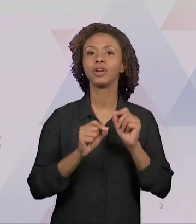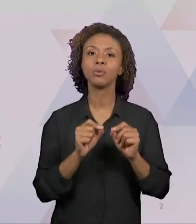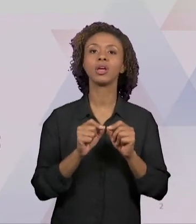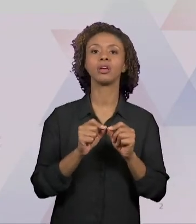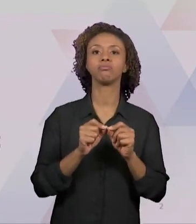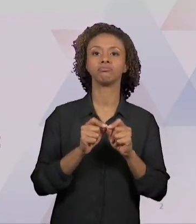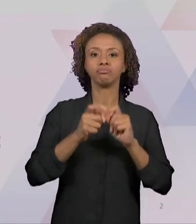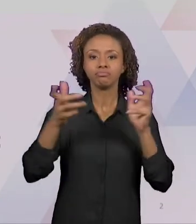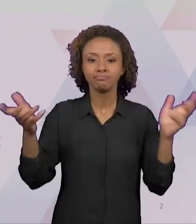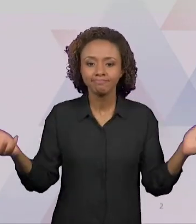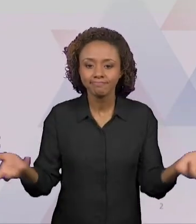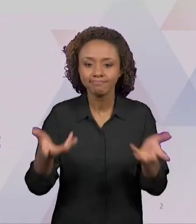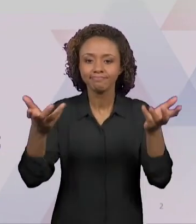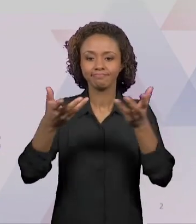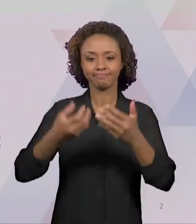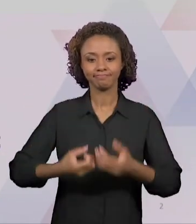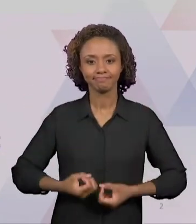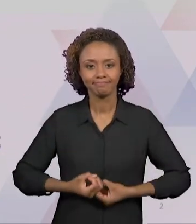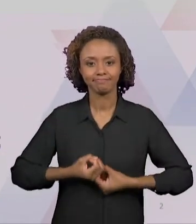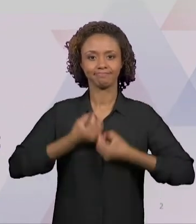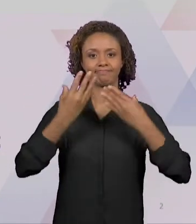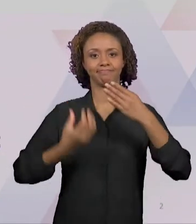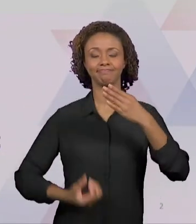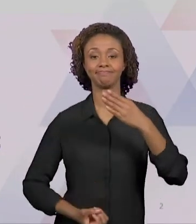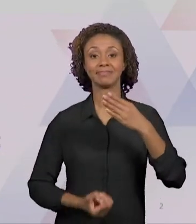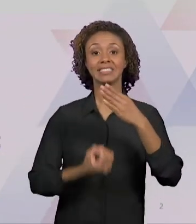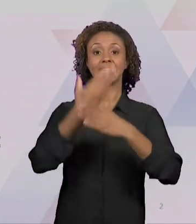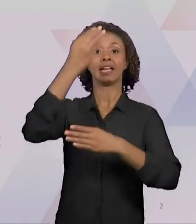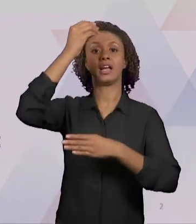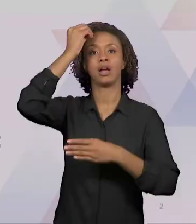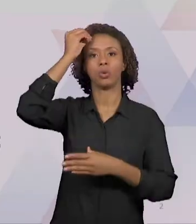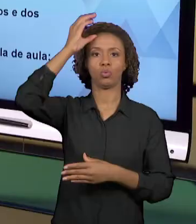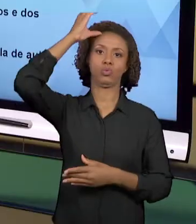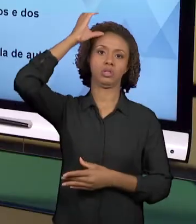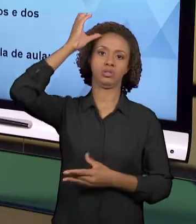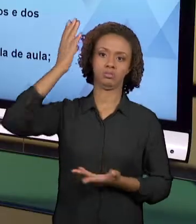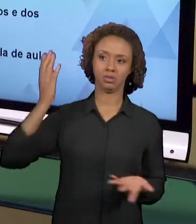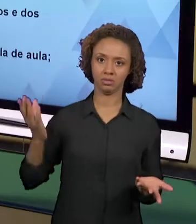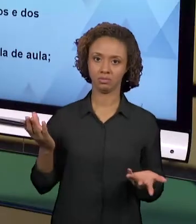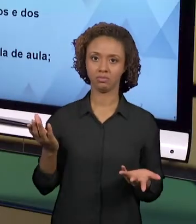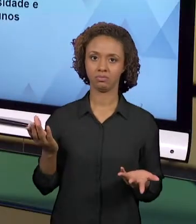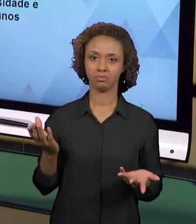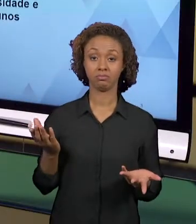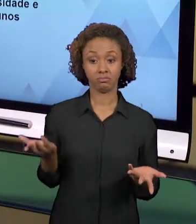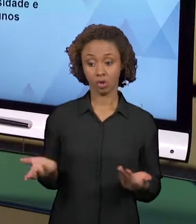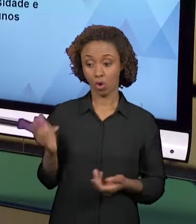MOMENTO ONDE O PROFESSOR PASSA A SER PRODUTOR.